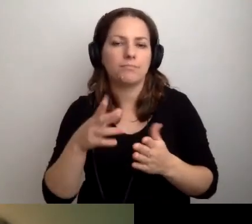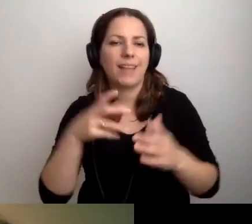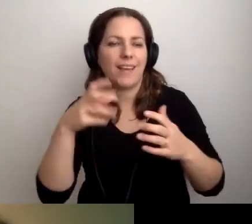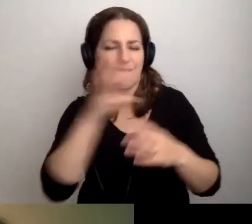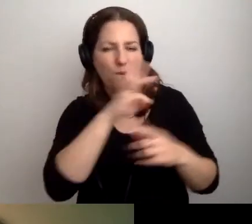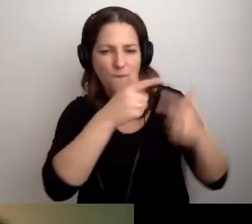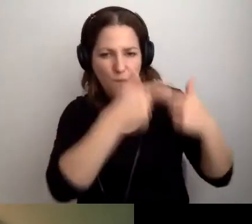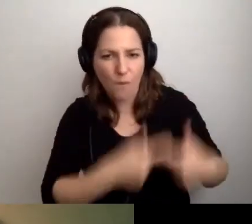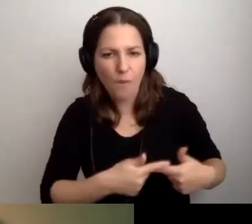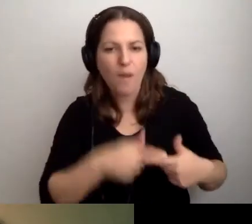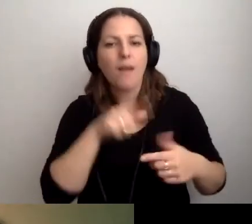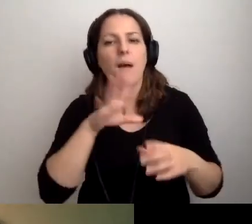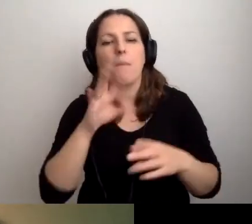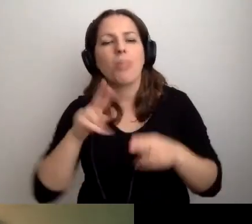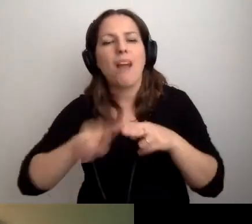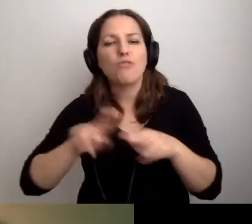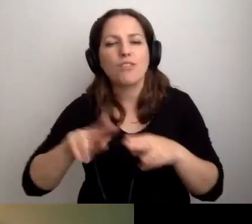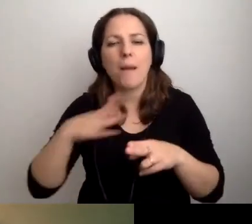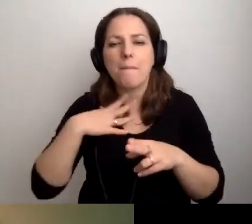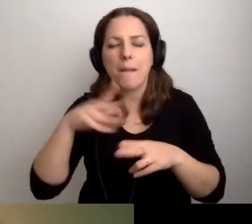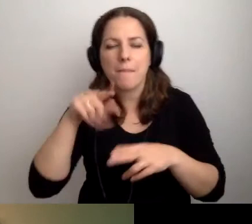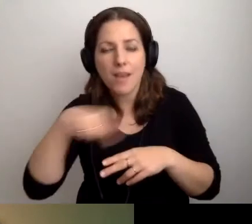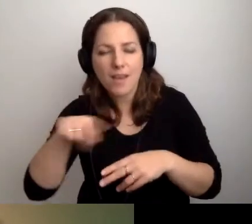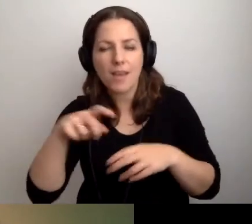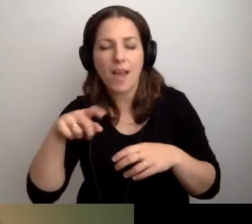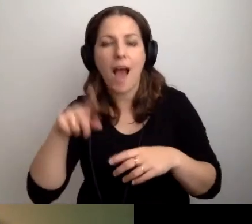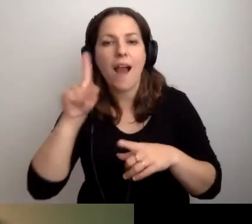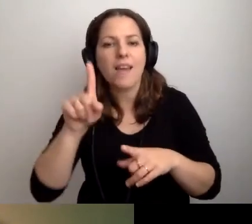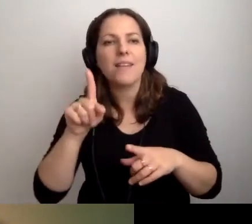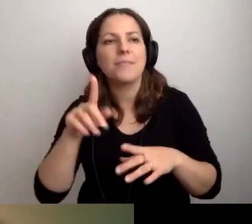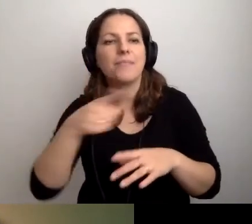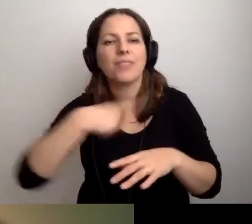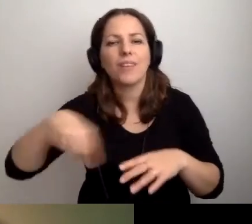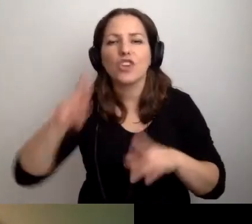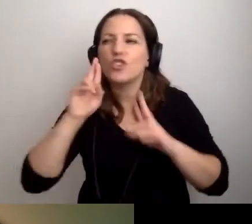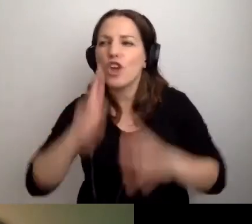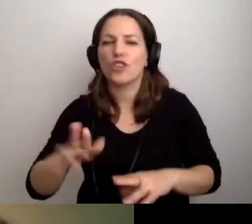i narzędzia wirtualne, ale naszą rzeczywistość.